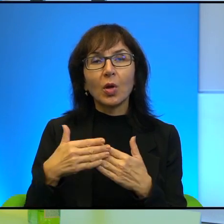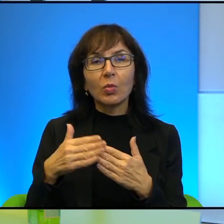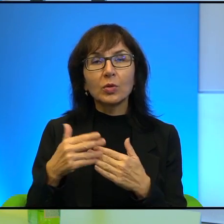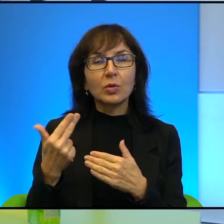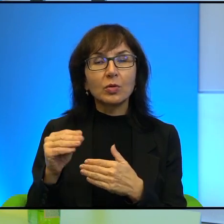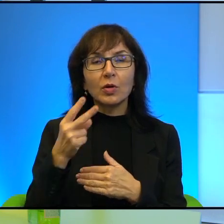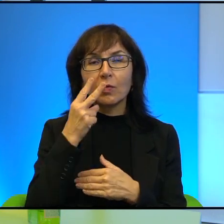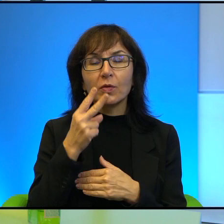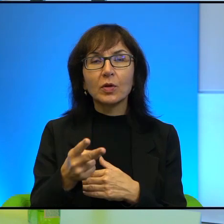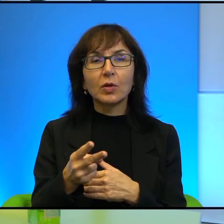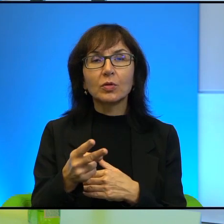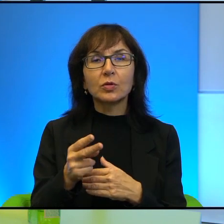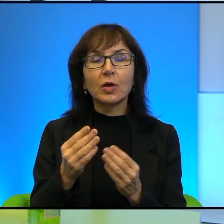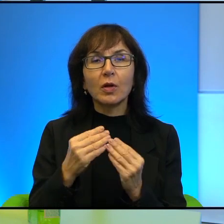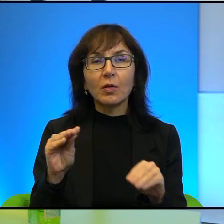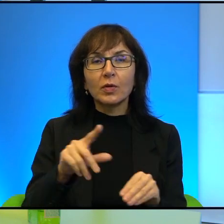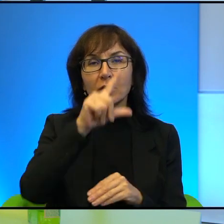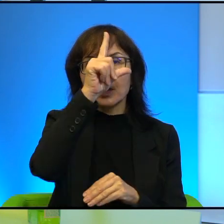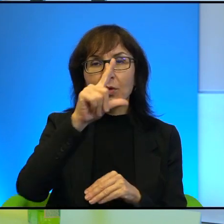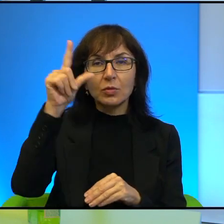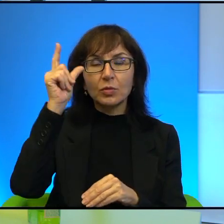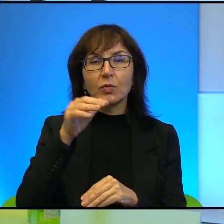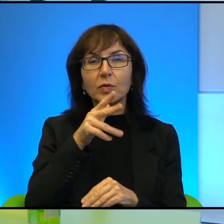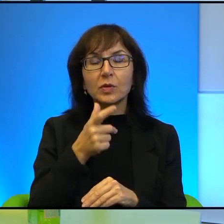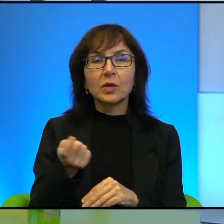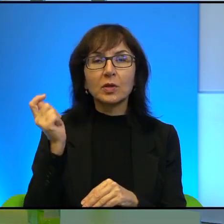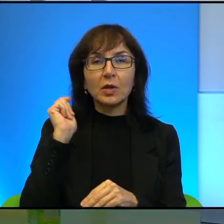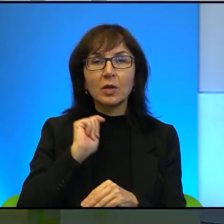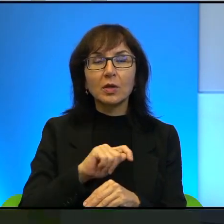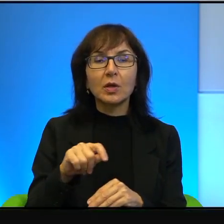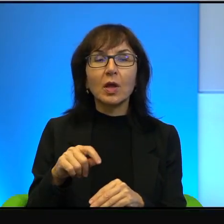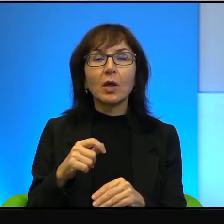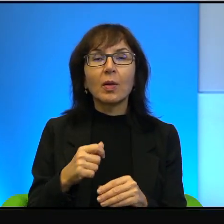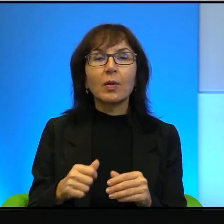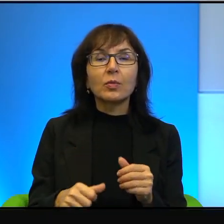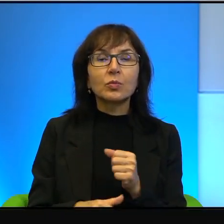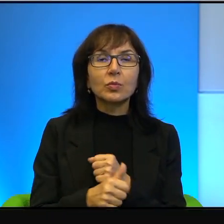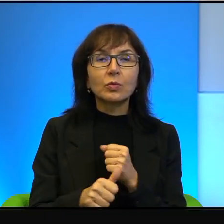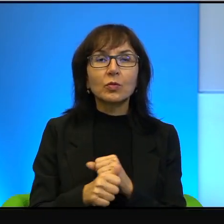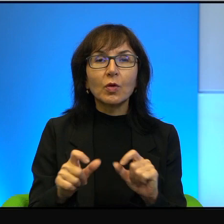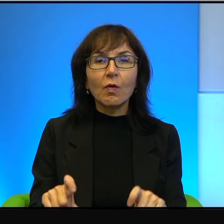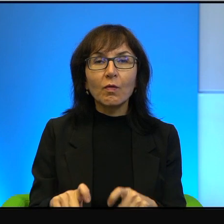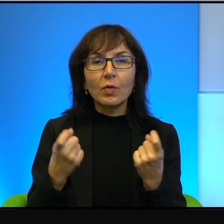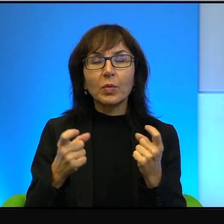Naprawdę więcej ludzi w Izraelu ginie w wyniku wypadków drogowych, niż w wyniku